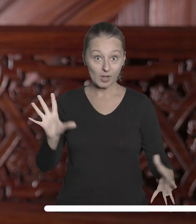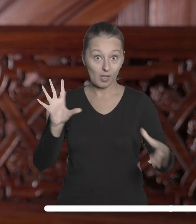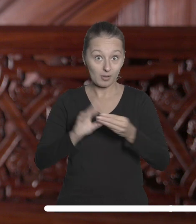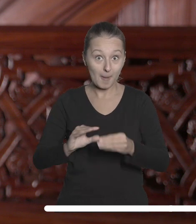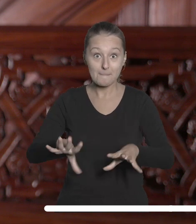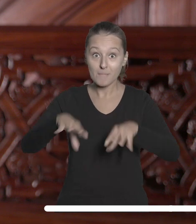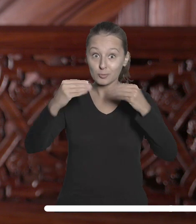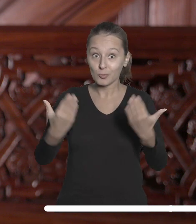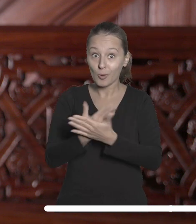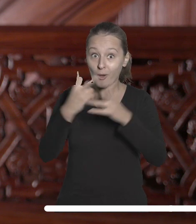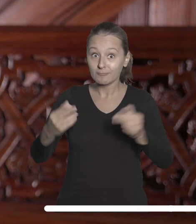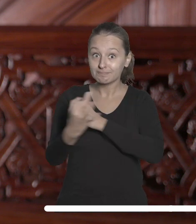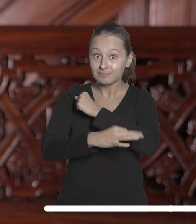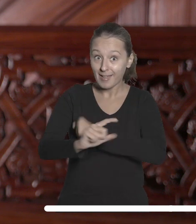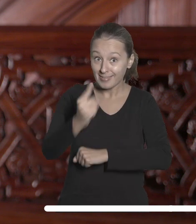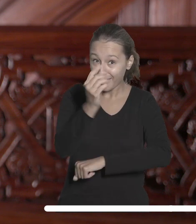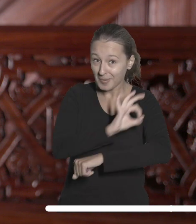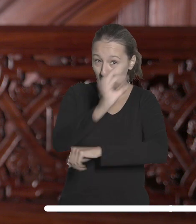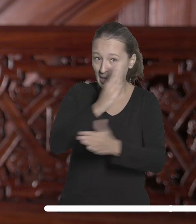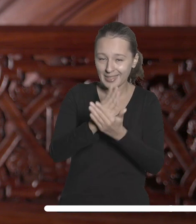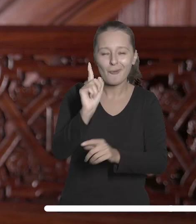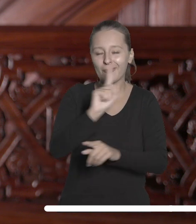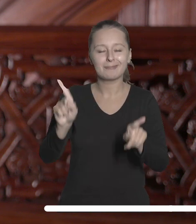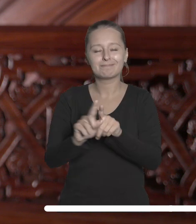projektów, które realizuje Łódzkie Partnerstwo Akademickie.